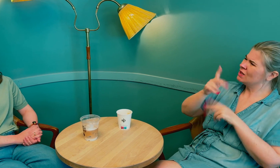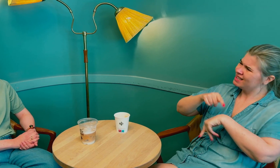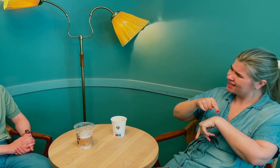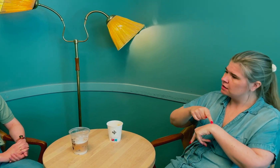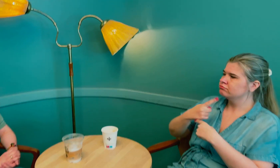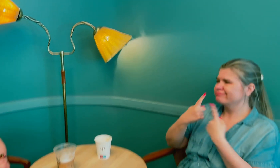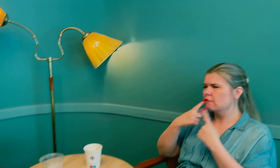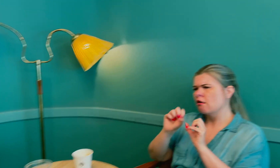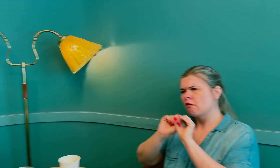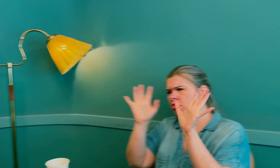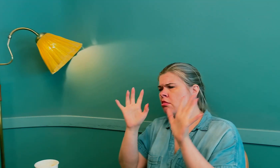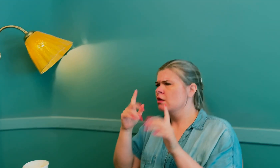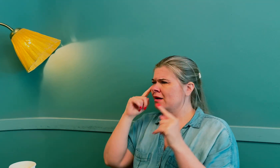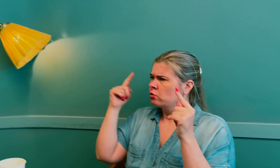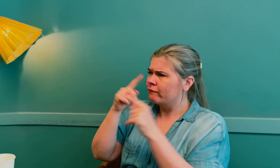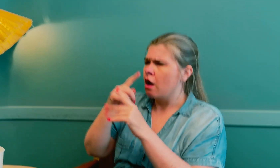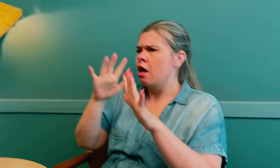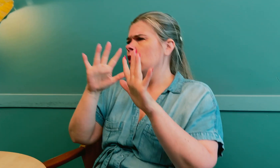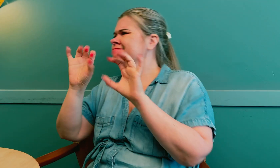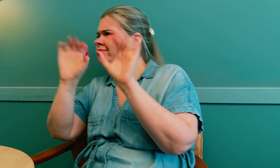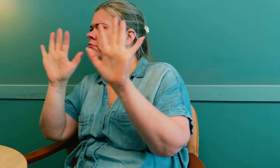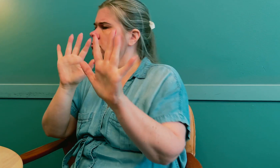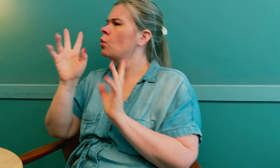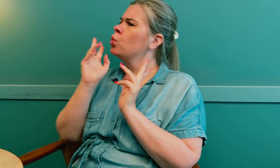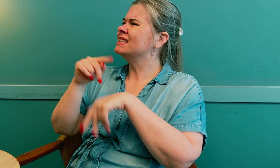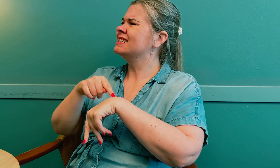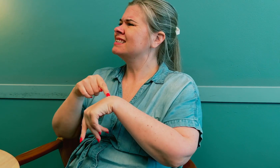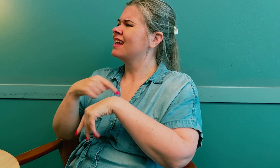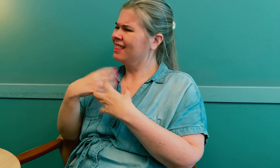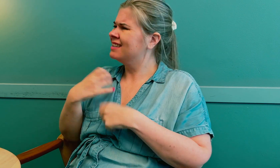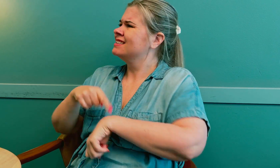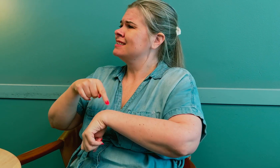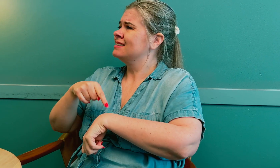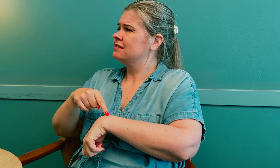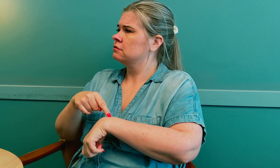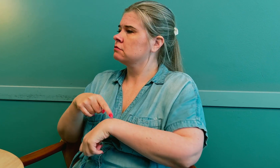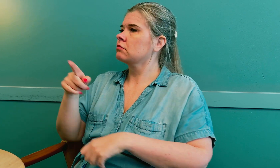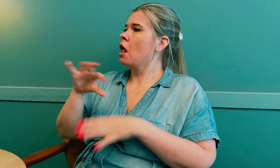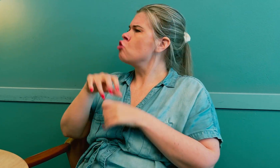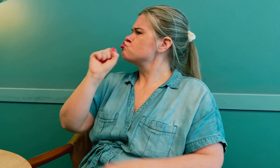Det er viktig å bruke tid på å snakke og avklare misforståelser. Jeg trenger tid.